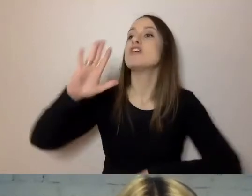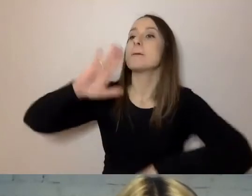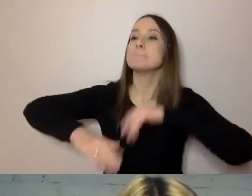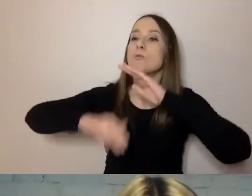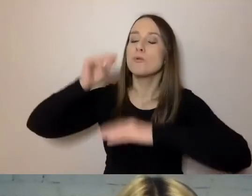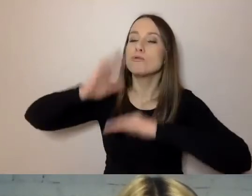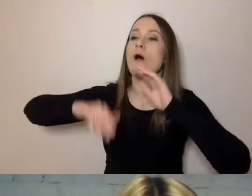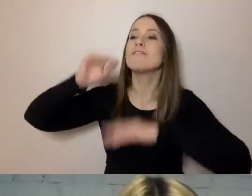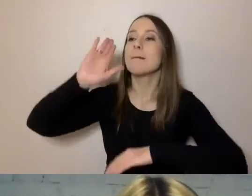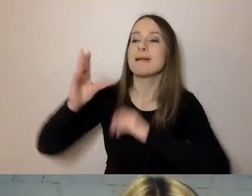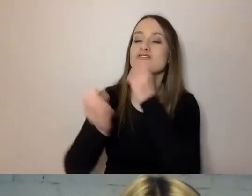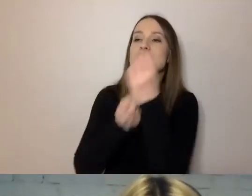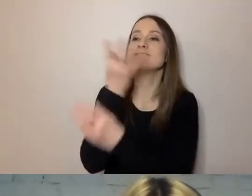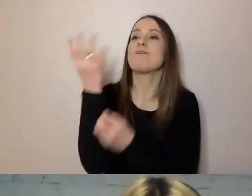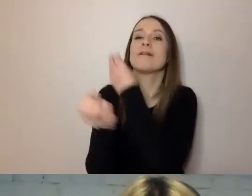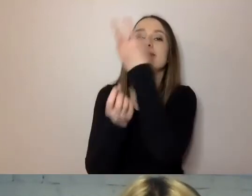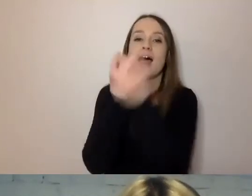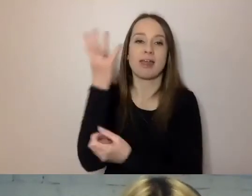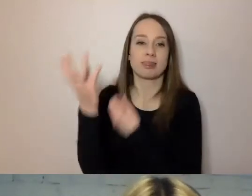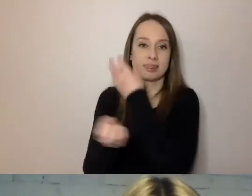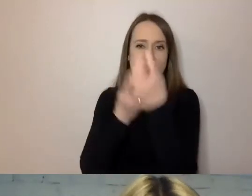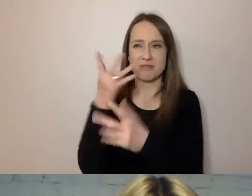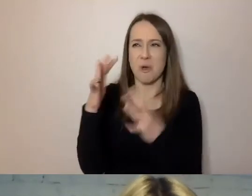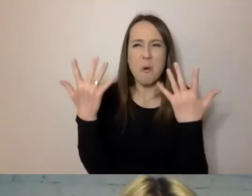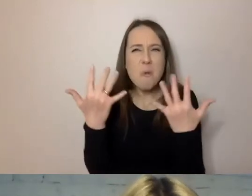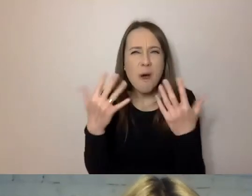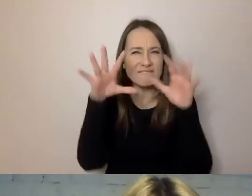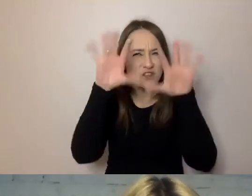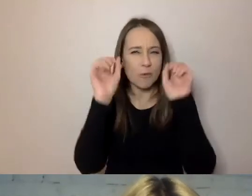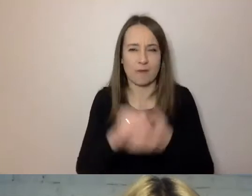są dużo łatwiejsze do zrozumienia, niż: „Jeśli chodzi o fontannę,